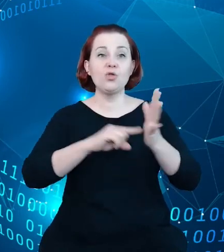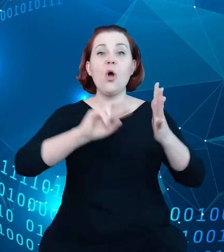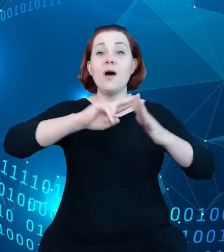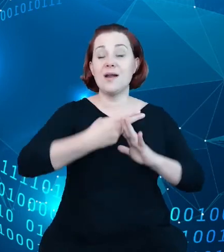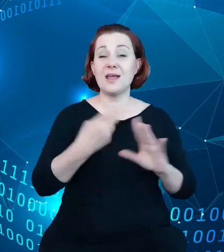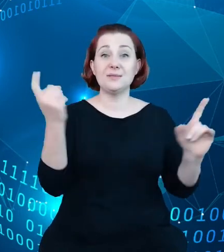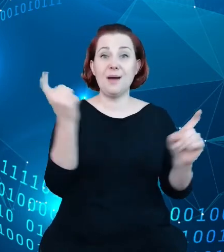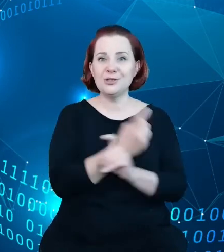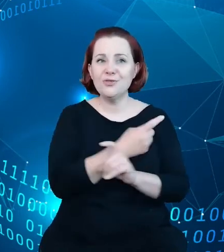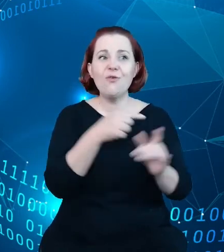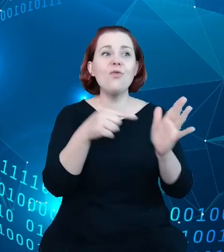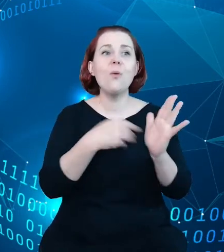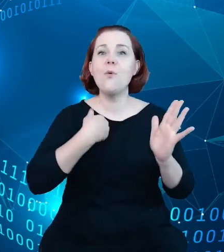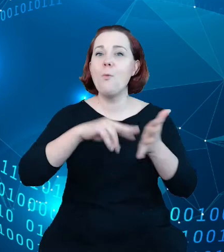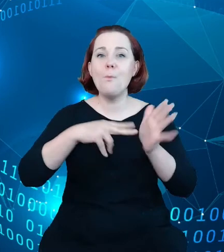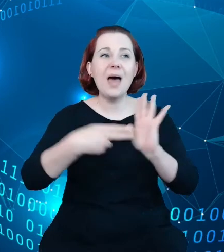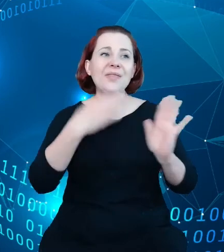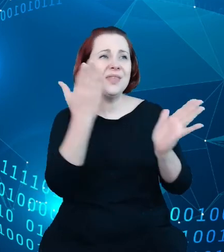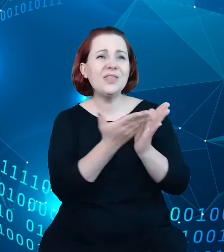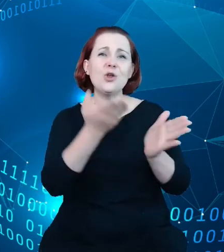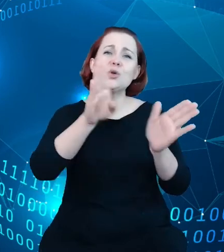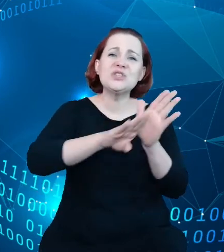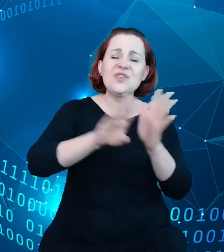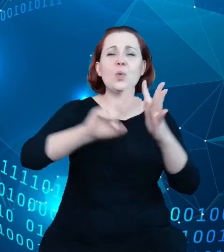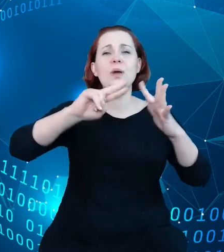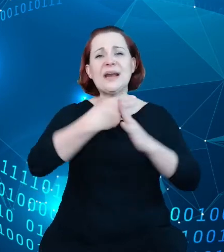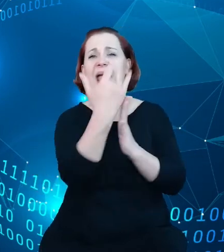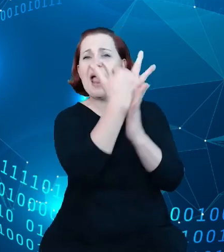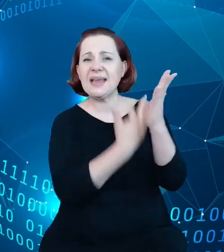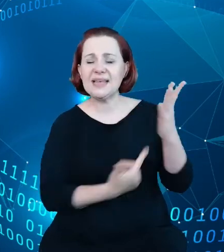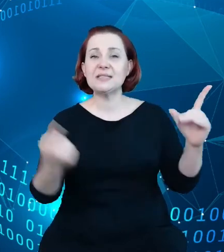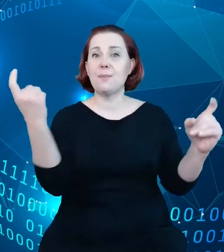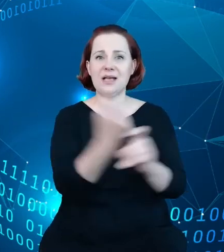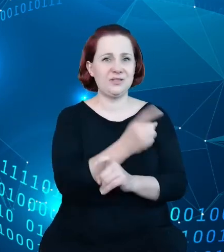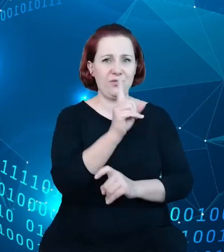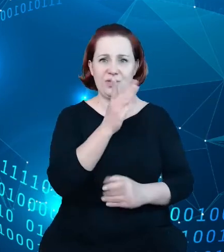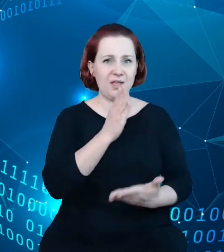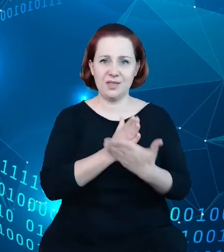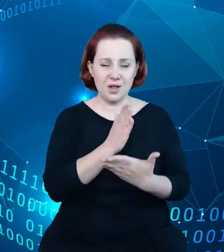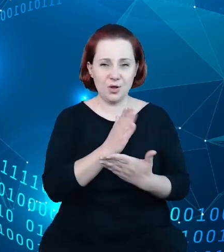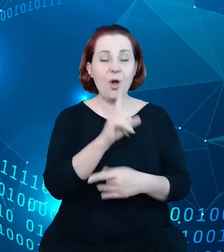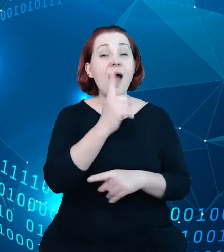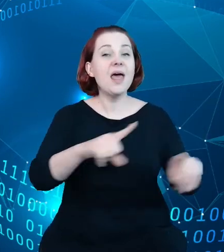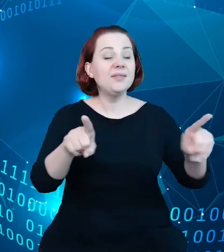Prostym, zwykłym rejestrem państwowym, ale miał być narzędziem do poprawy